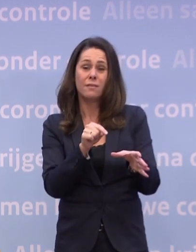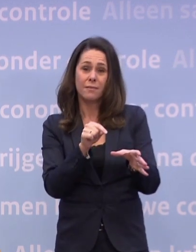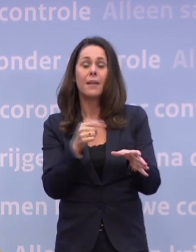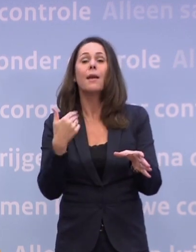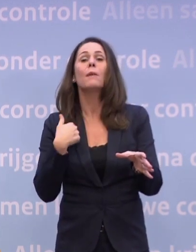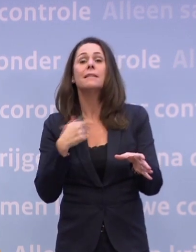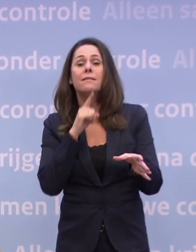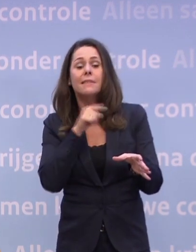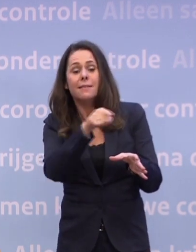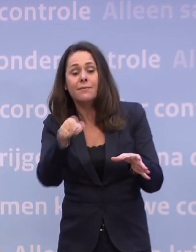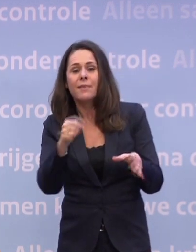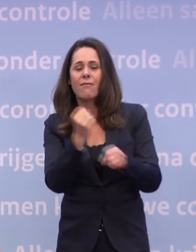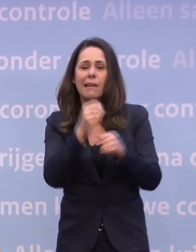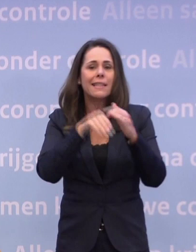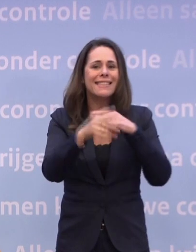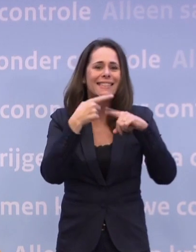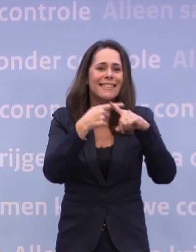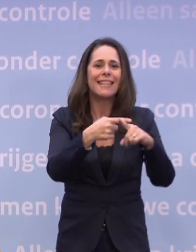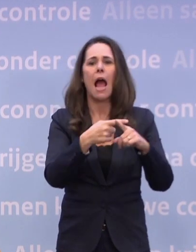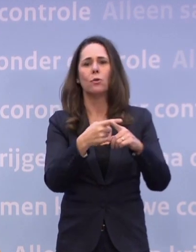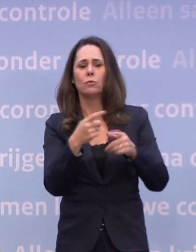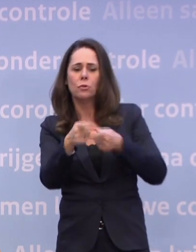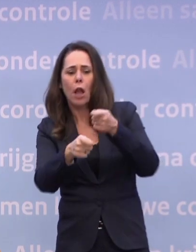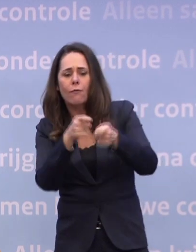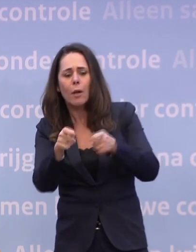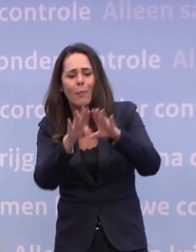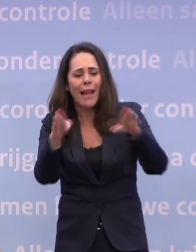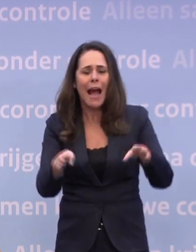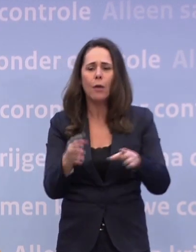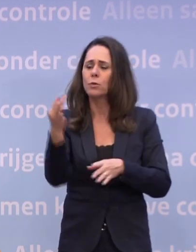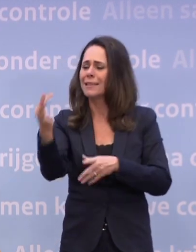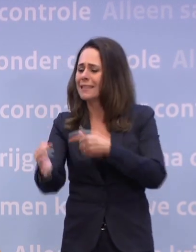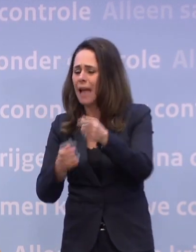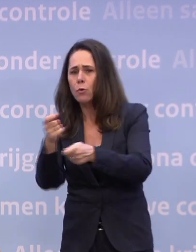...in de ziekenhuizen, verpleeghuizen, thuiszorg.